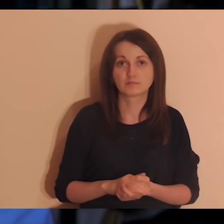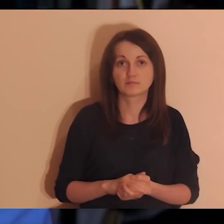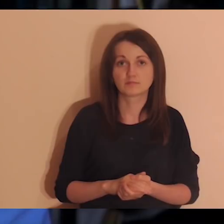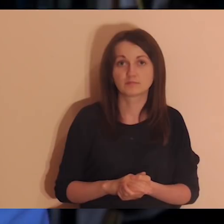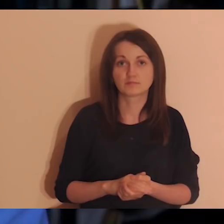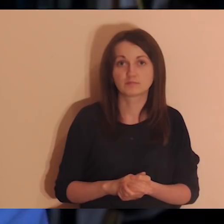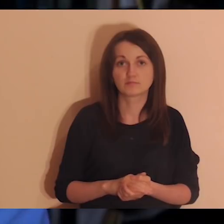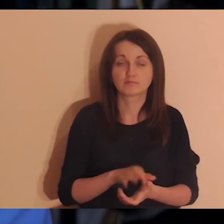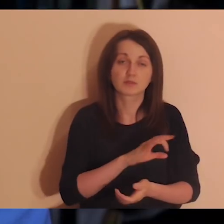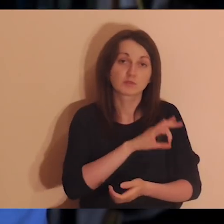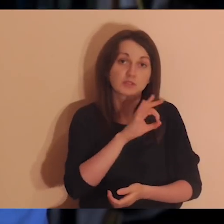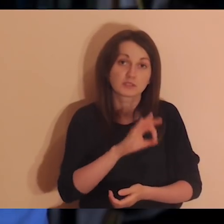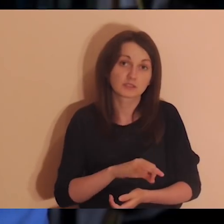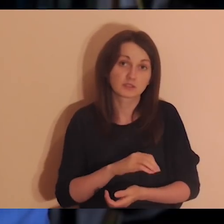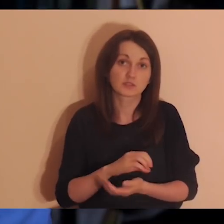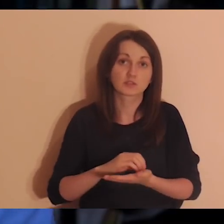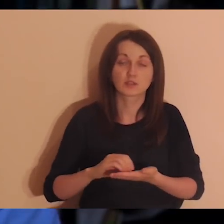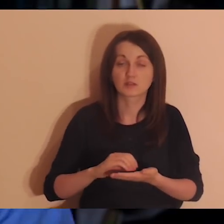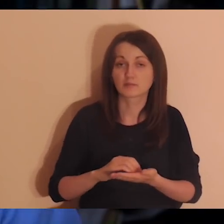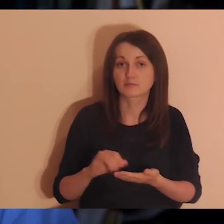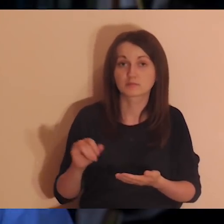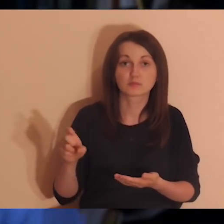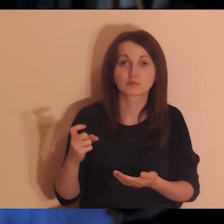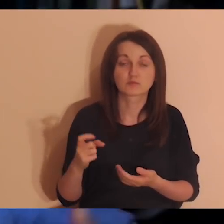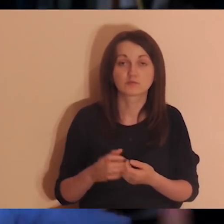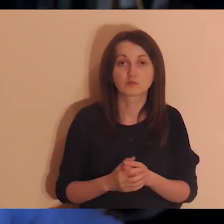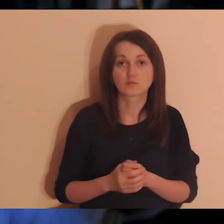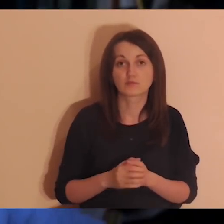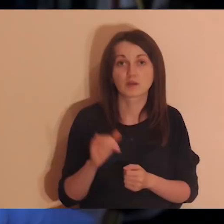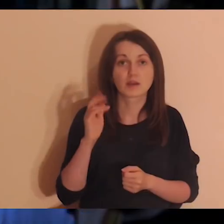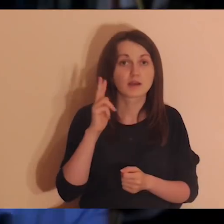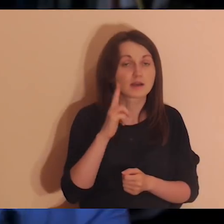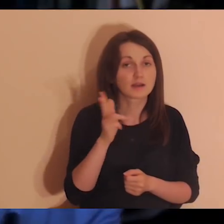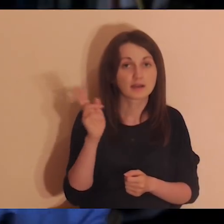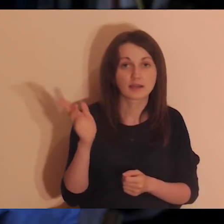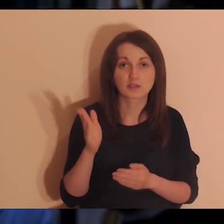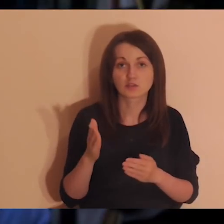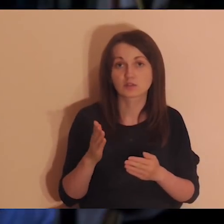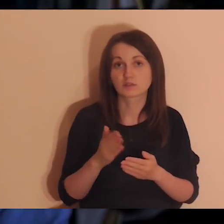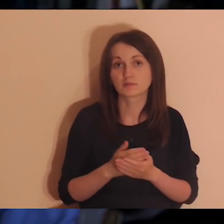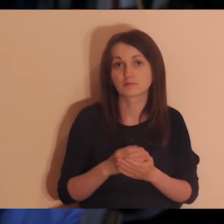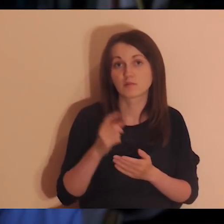nie tylko treściowe, ale też techniczne. Jak ktoś ma jakiś pomysł, zawsze warto się podzielić.